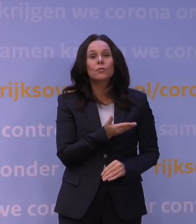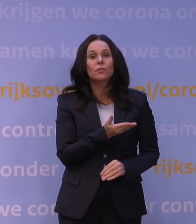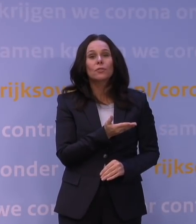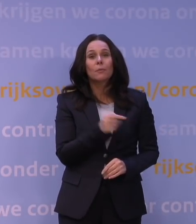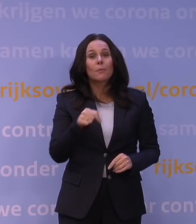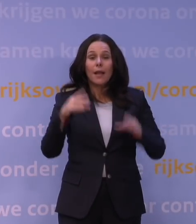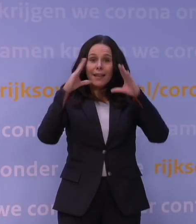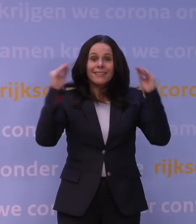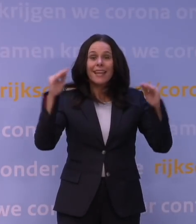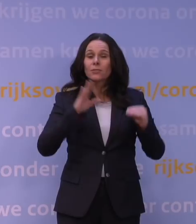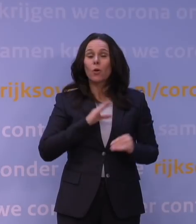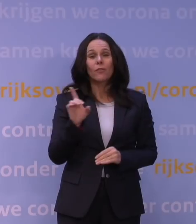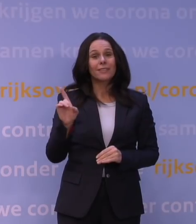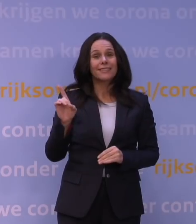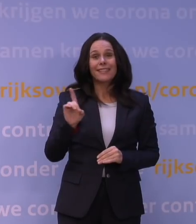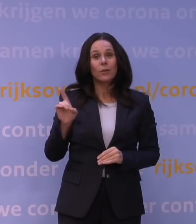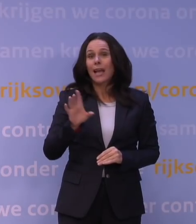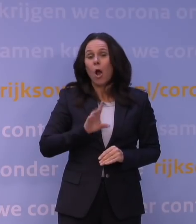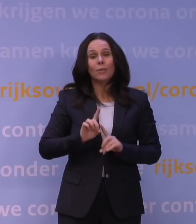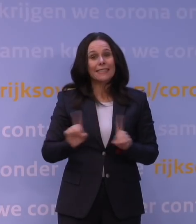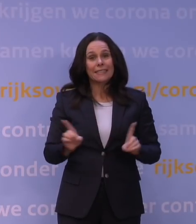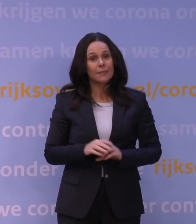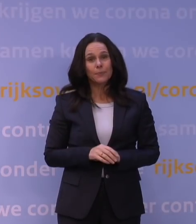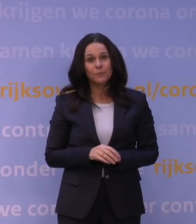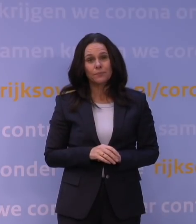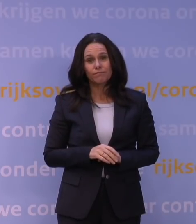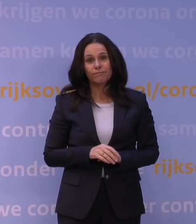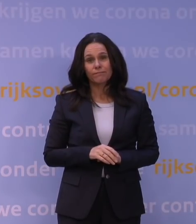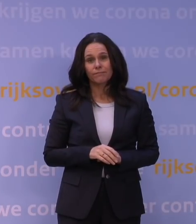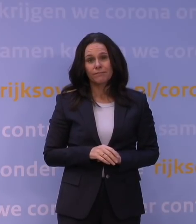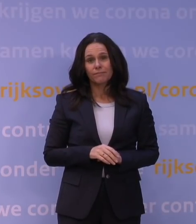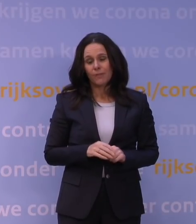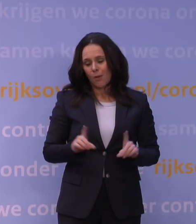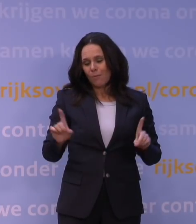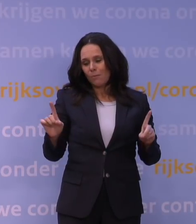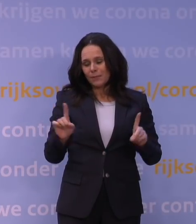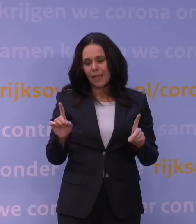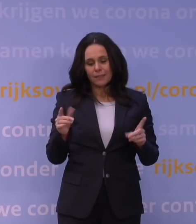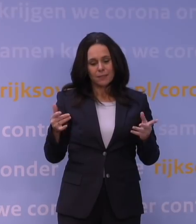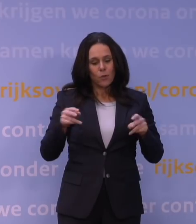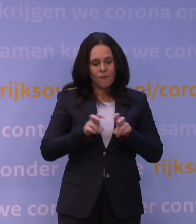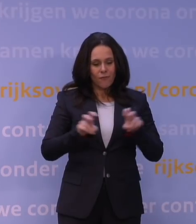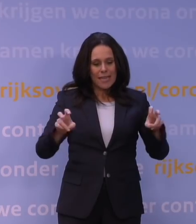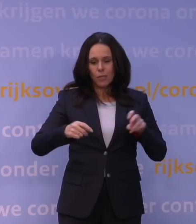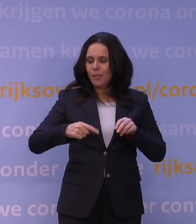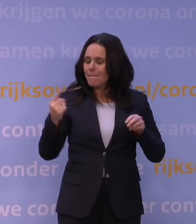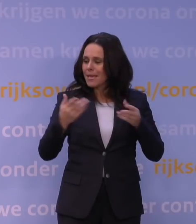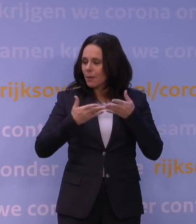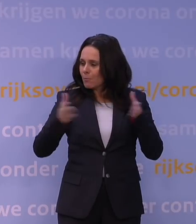ook niet van de delta en de andere gehad. Dus je moet toch hebben dat dat virus nog breder is rondgegaan,